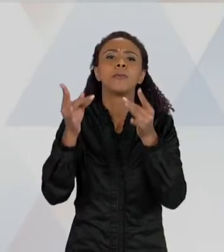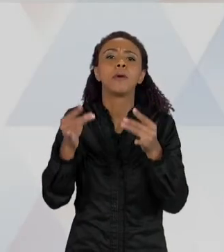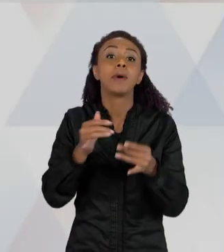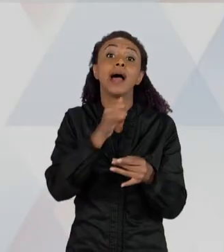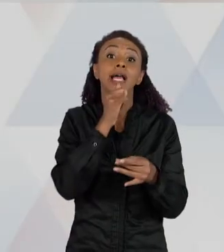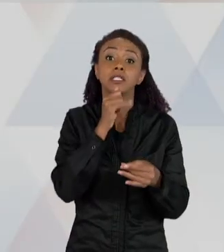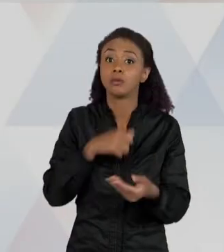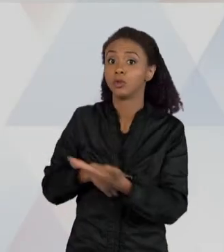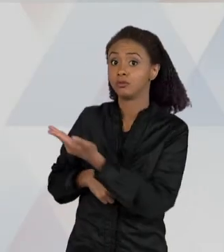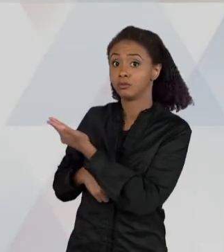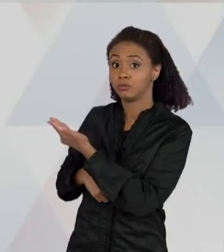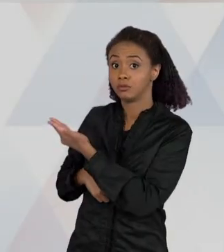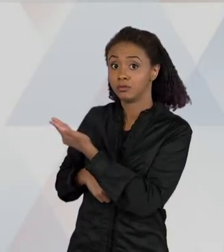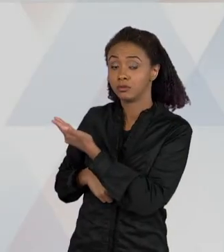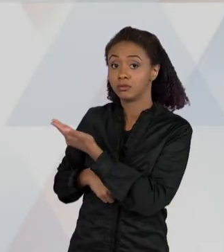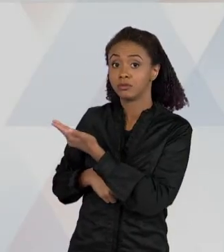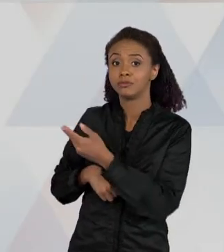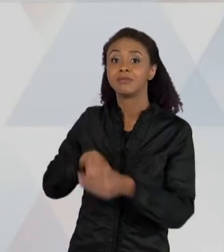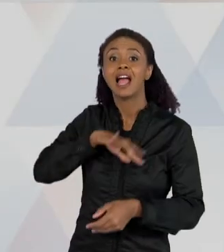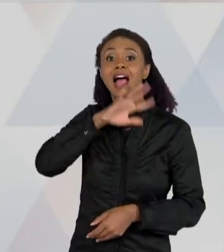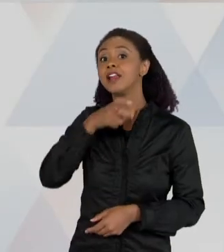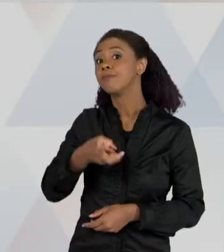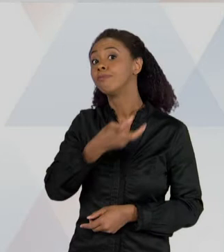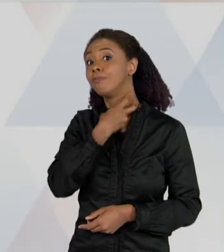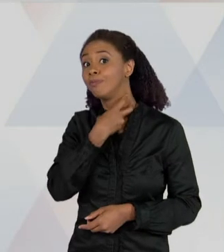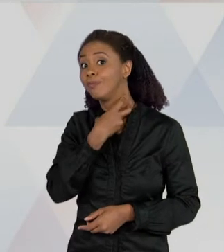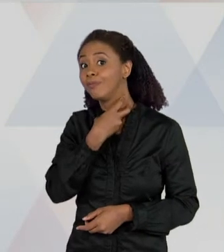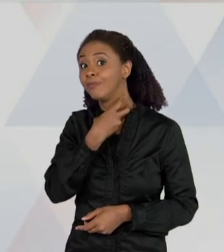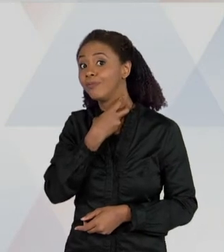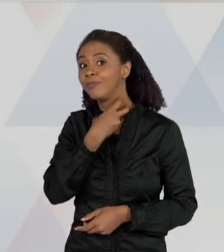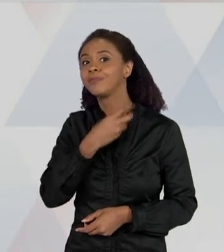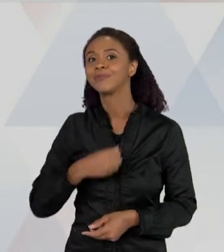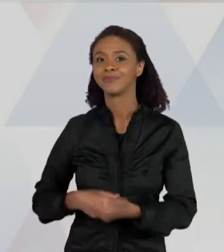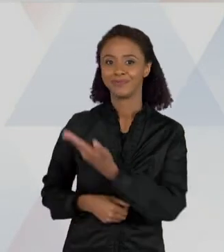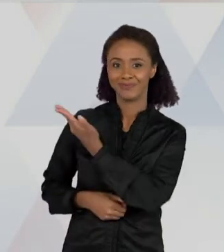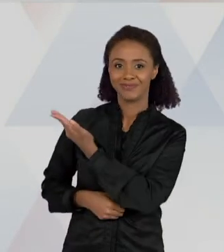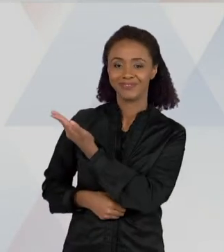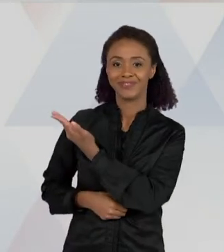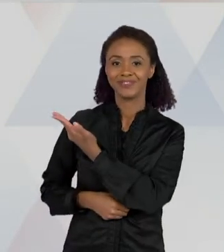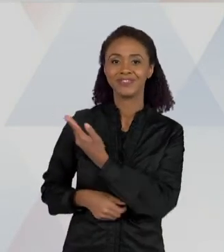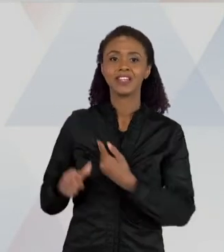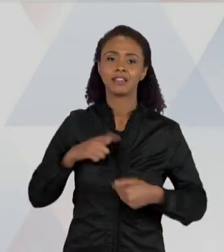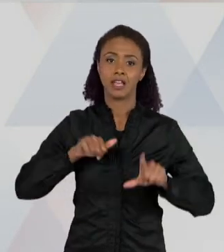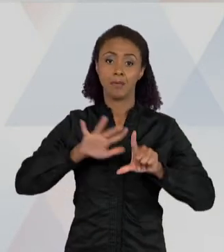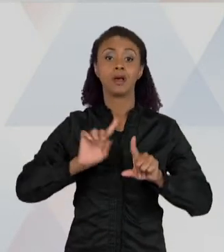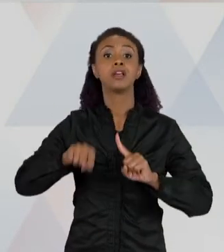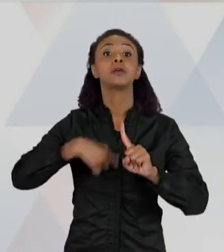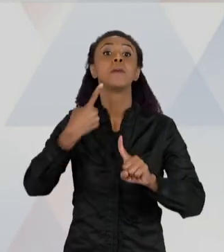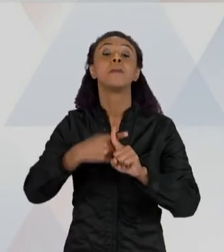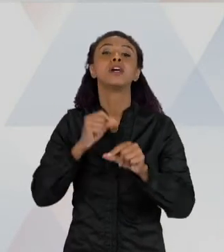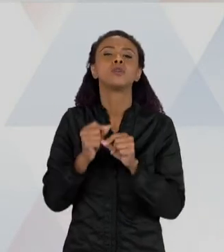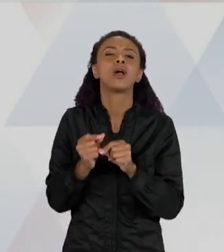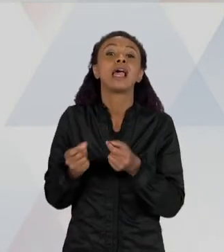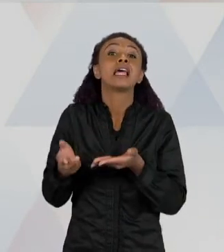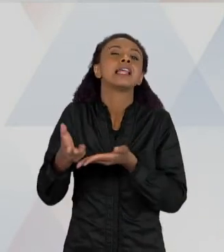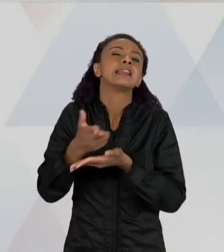MORCEGO, E AQUI UM DESENHO - QUE A GENTE VAI CHAMAR DE UM DESENHO CIENTÍFICO - DESSA BOCA DESSE MORCEGO, COM ALGO QUE